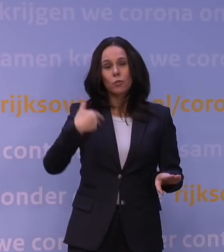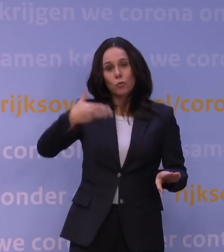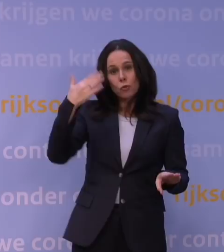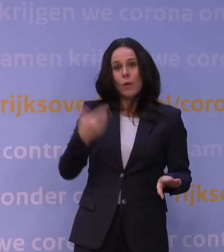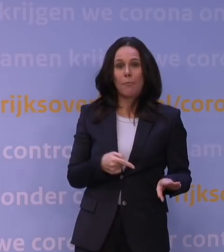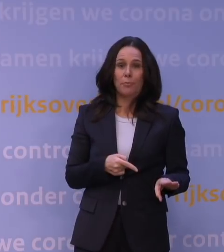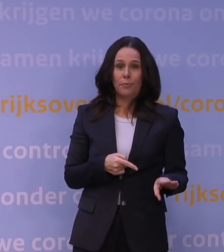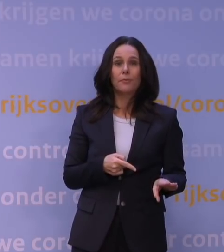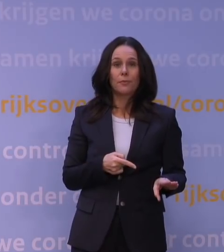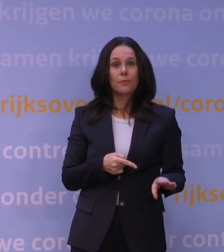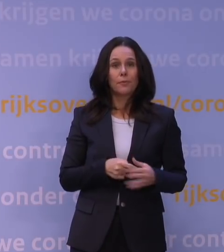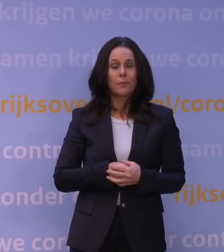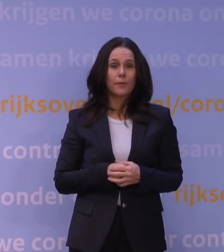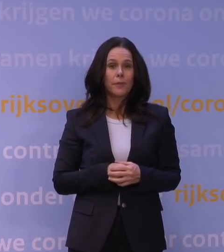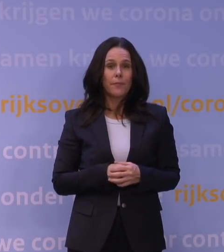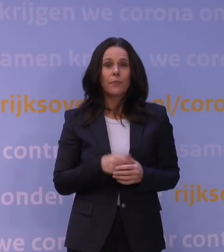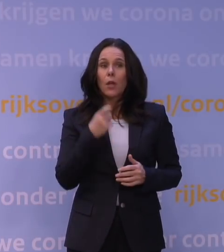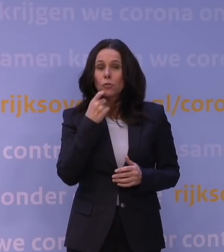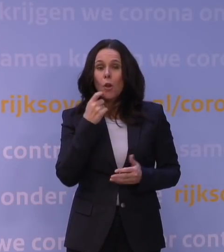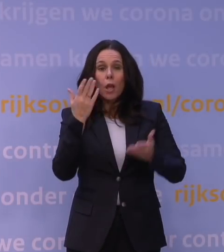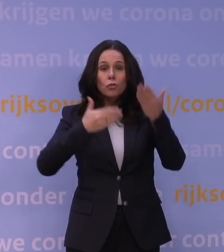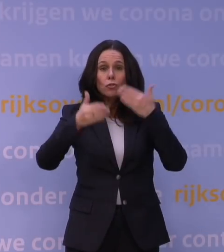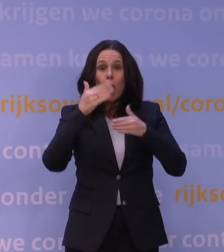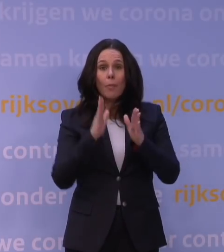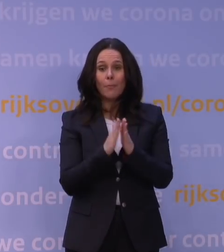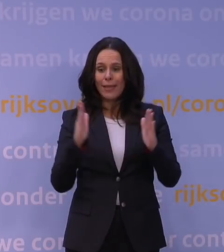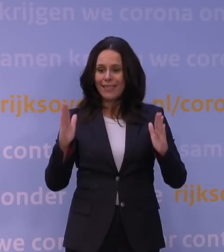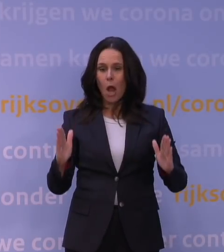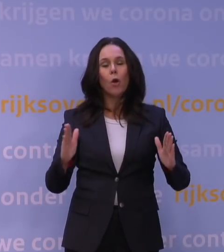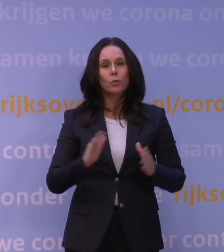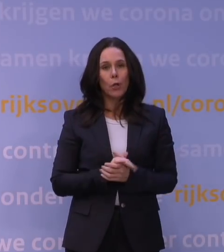We hebben natuurlijk in de zomerperiode, dat is dan vooral de Gezondheidsraad,